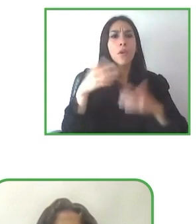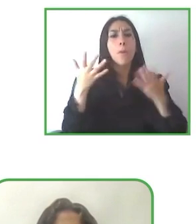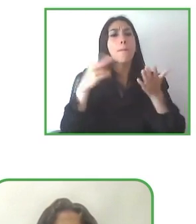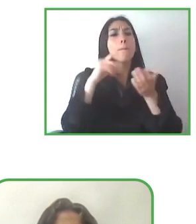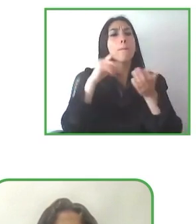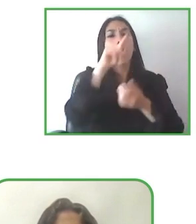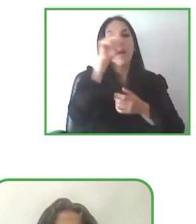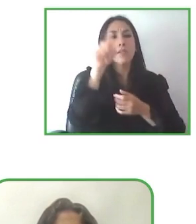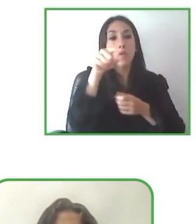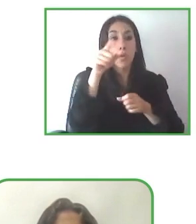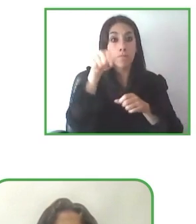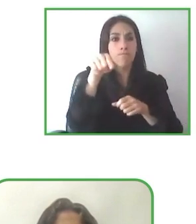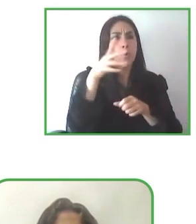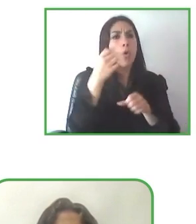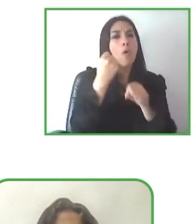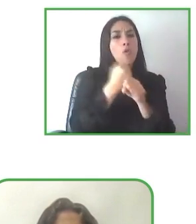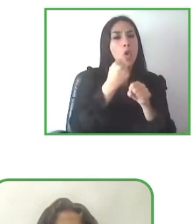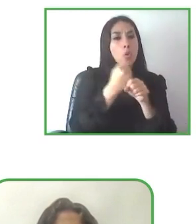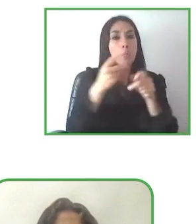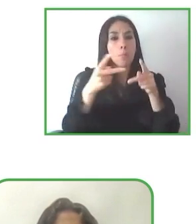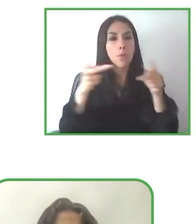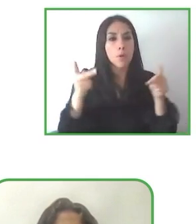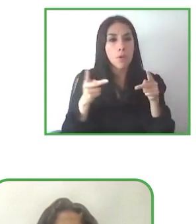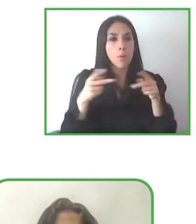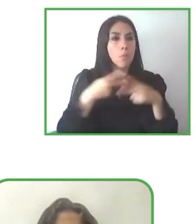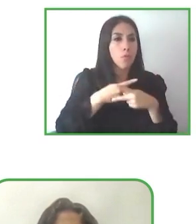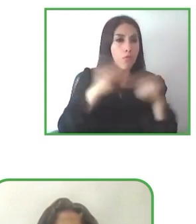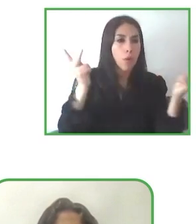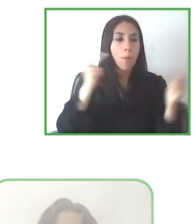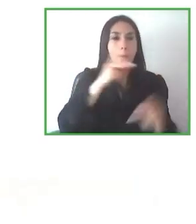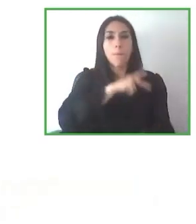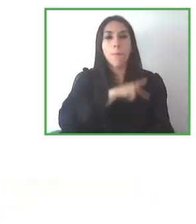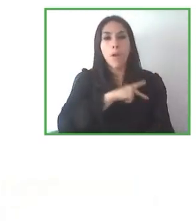protegidos. Con lo cual, bueno, pues esto me produce, como os digo, un doble orgullo.